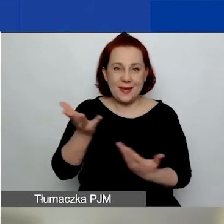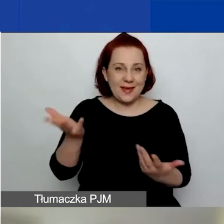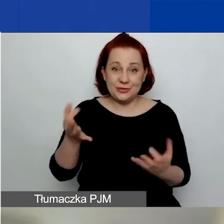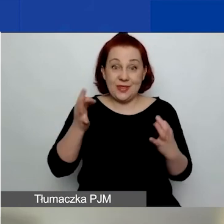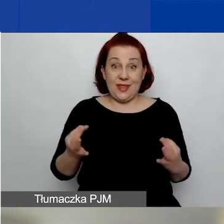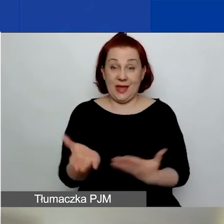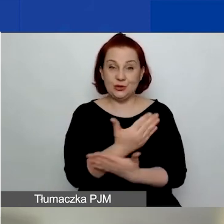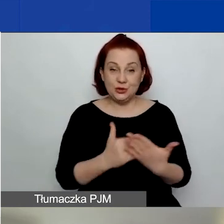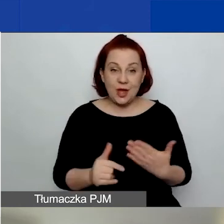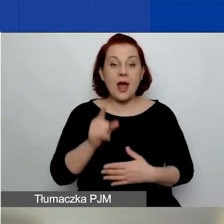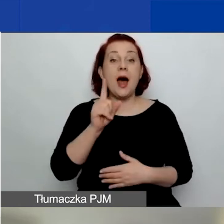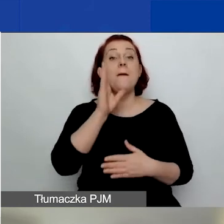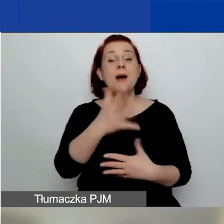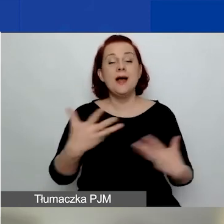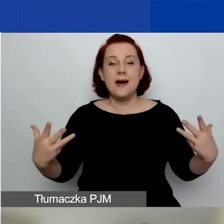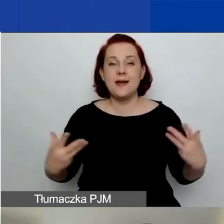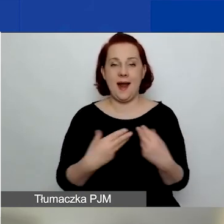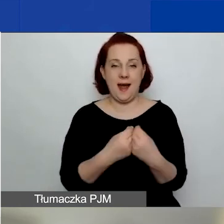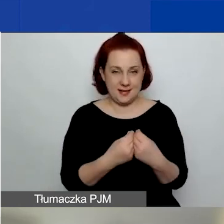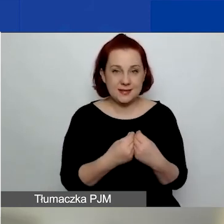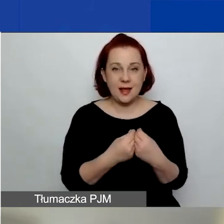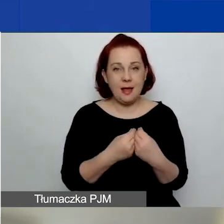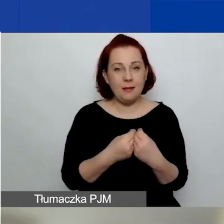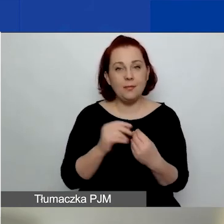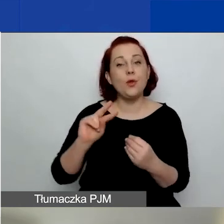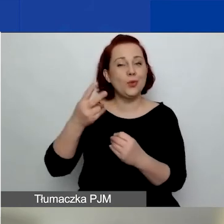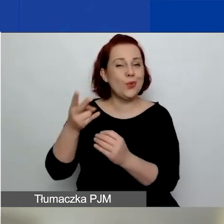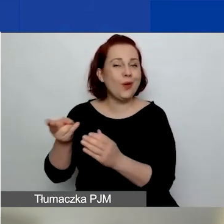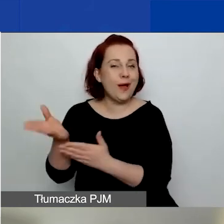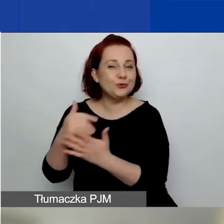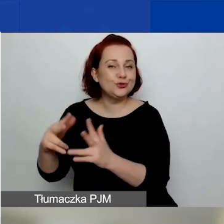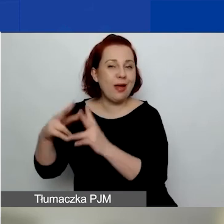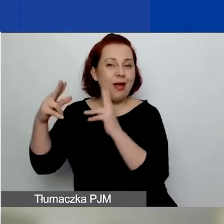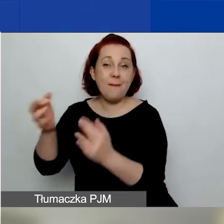Będzie z nami w części dotyczącej pytań i odpowiedzi,